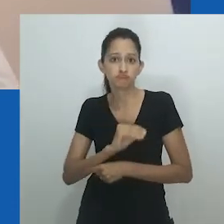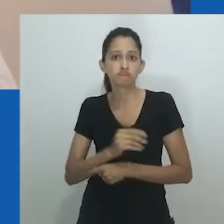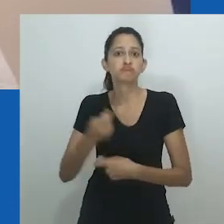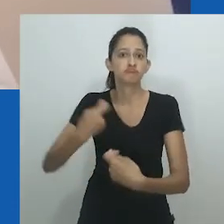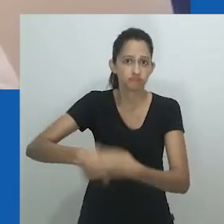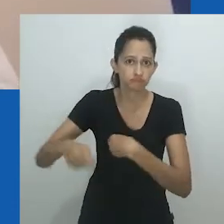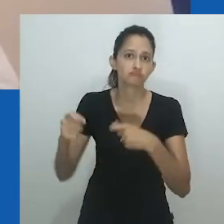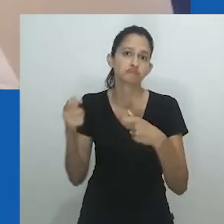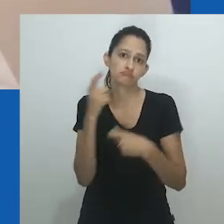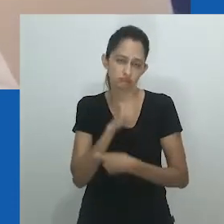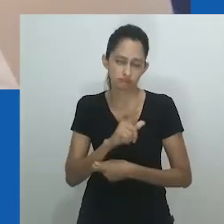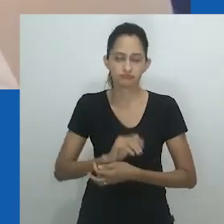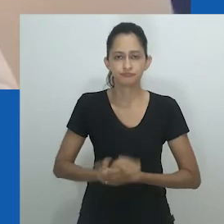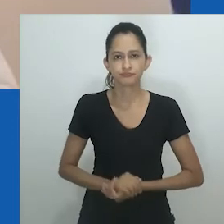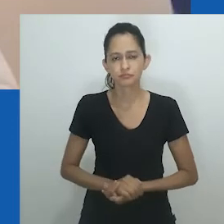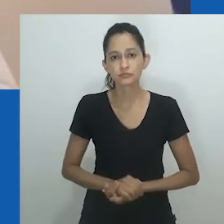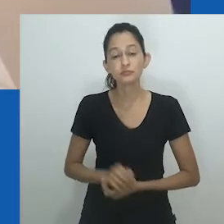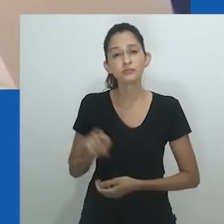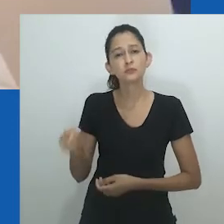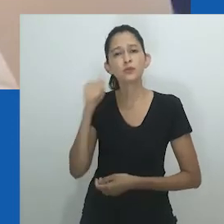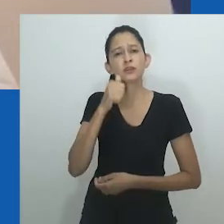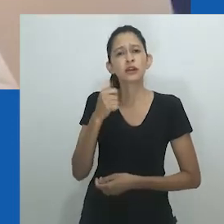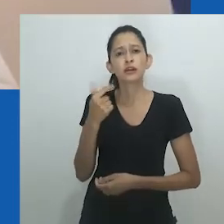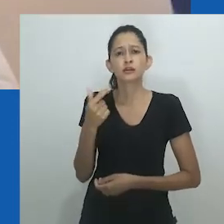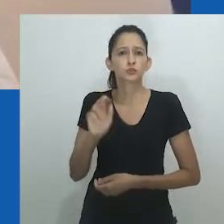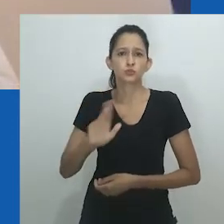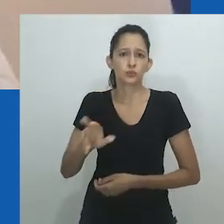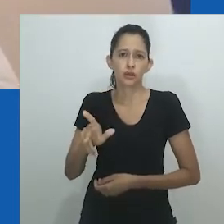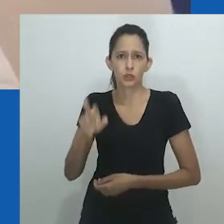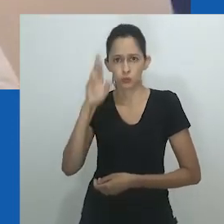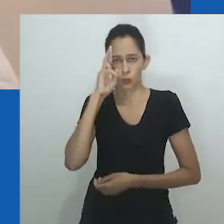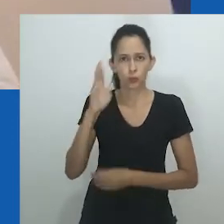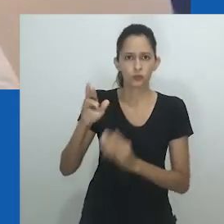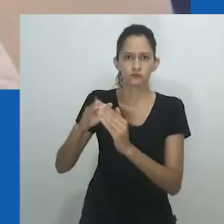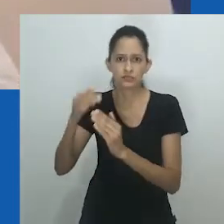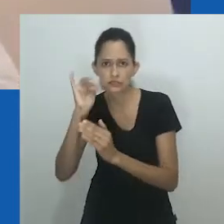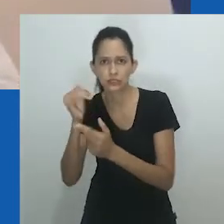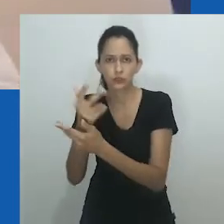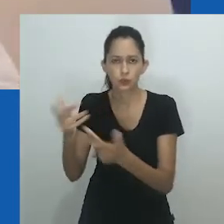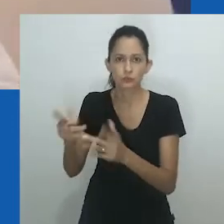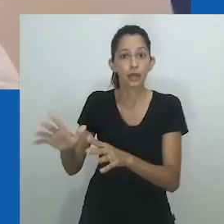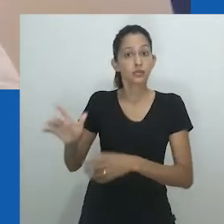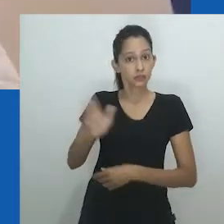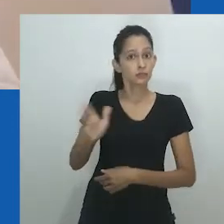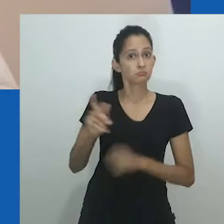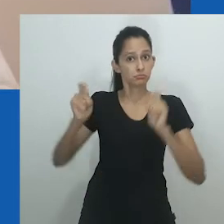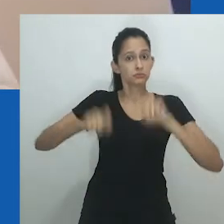Ao explorar a noção de marido feminino [female husband], Amadiume destaca um “sistema de gênero flexível” e como a